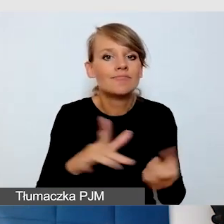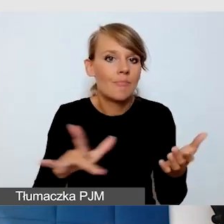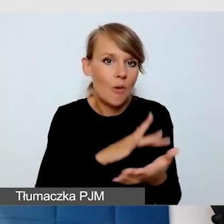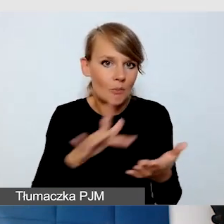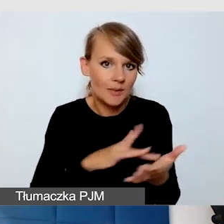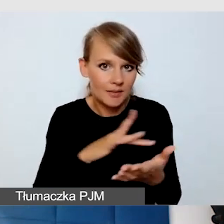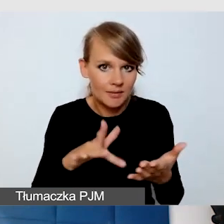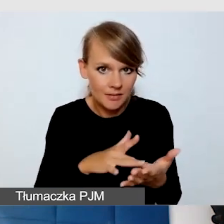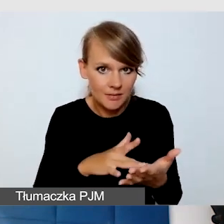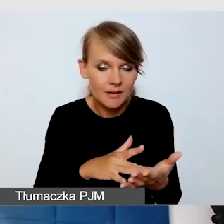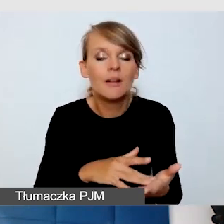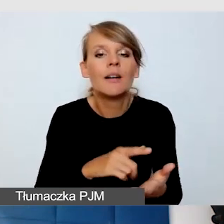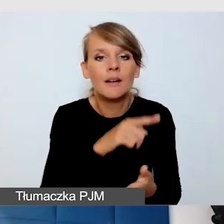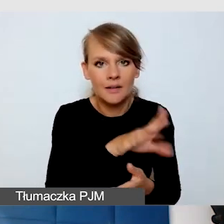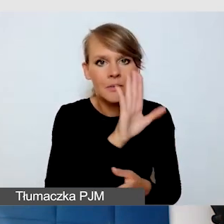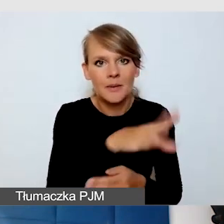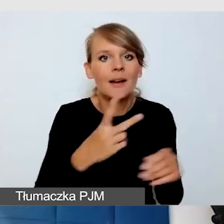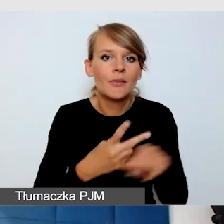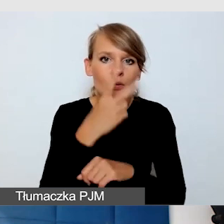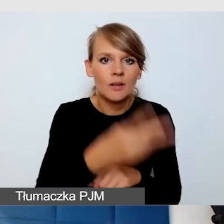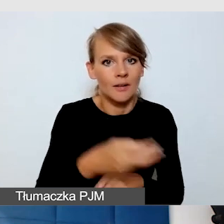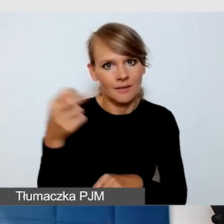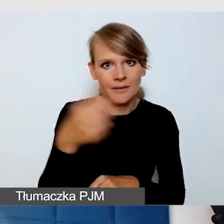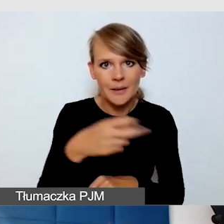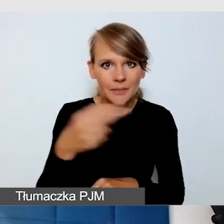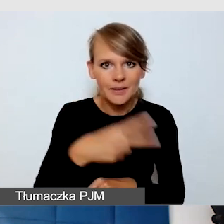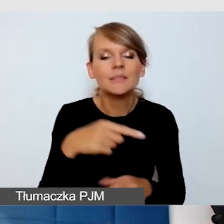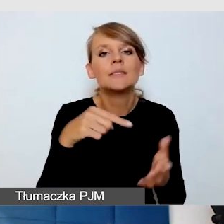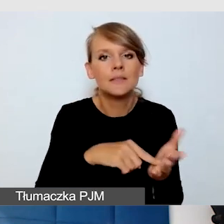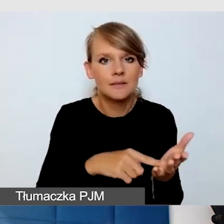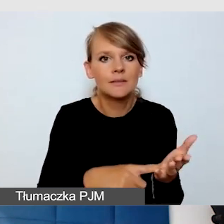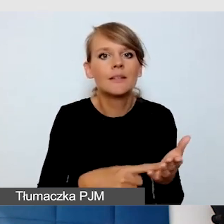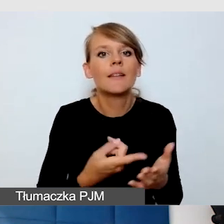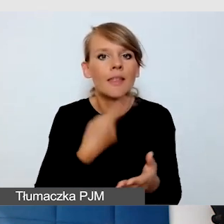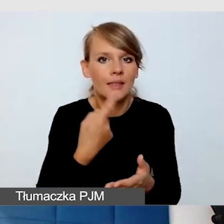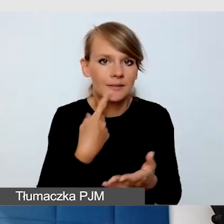do odpowiedniej wersji napisów, które są odczytywane maszynowo.